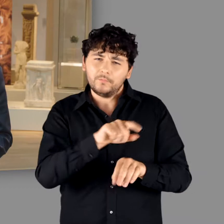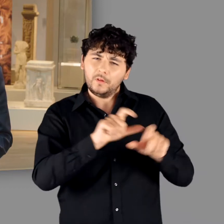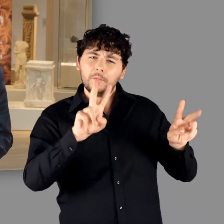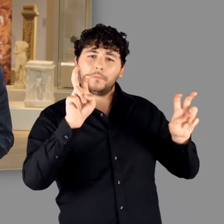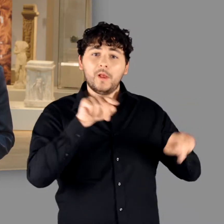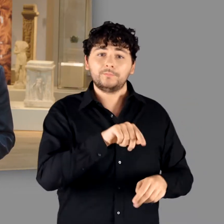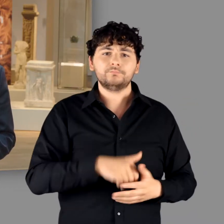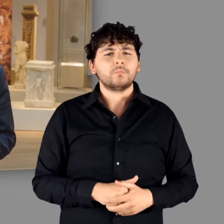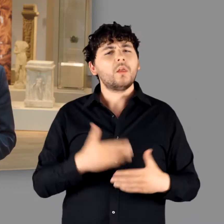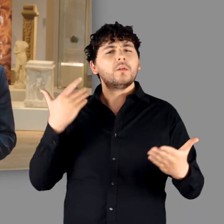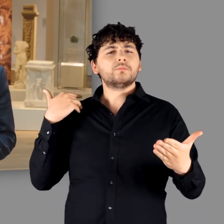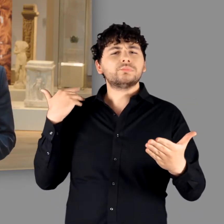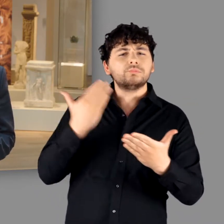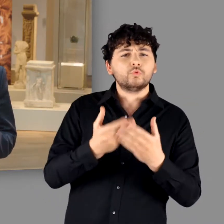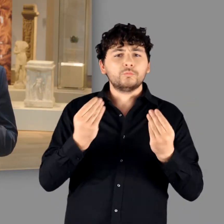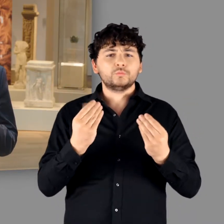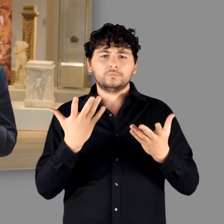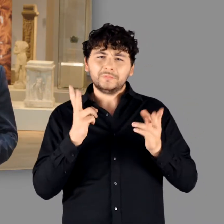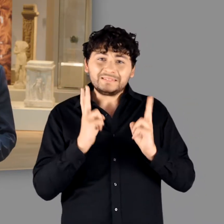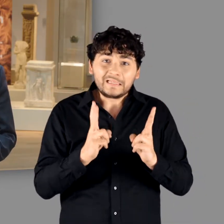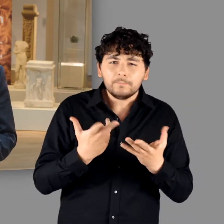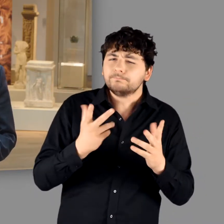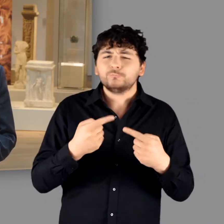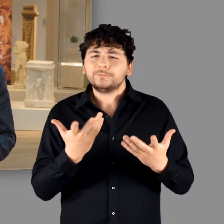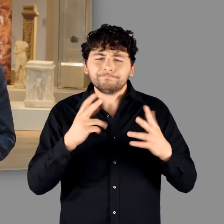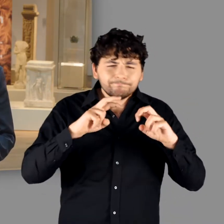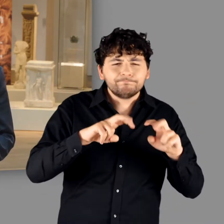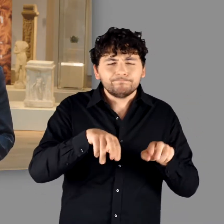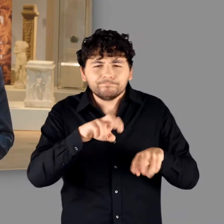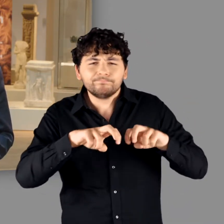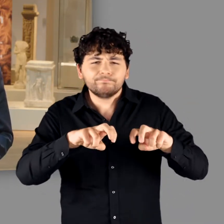Eine solche Bestandsaufnahme schien uns überfällig, denn die Archäologie